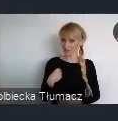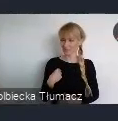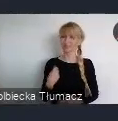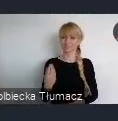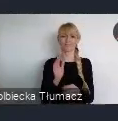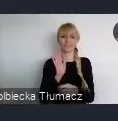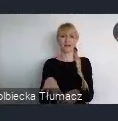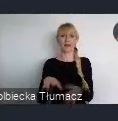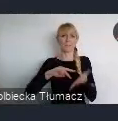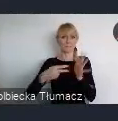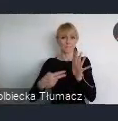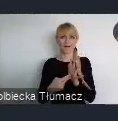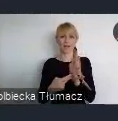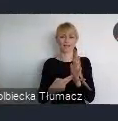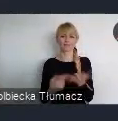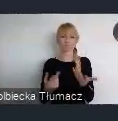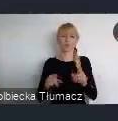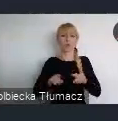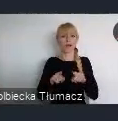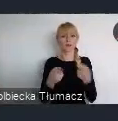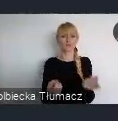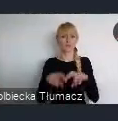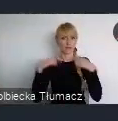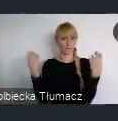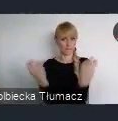w ramach Funduszu Rozwoju Lokalnego.